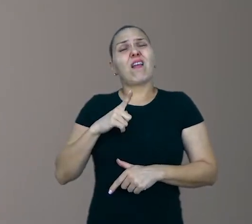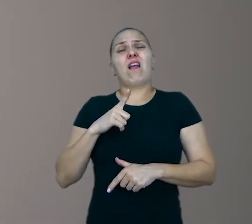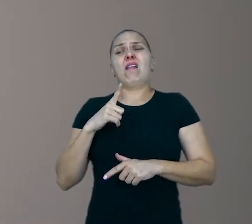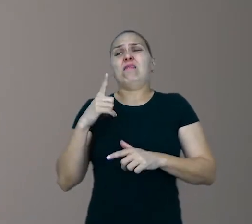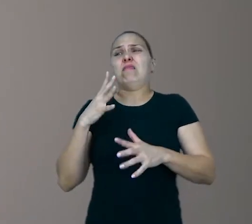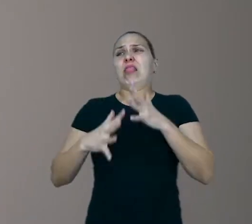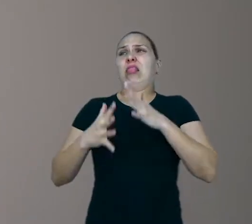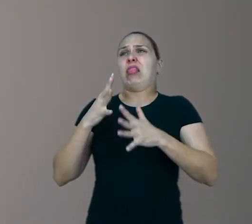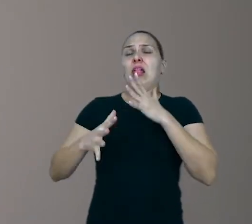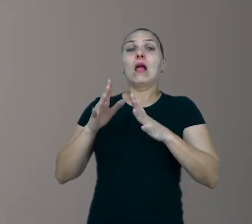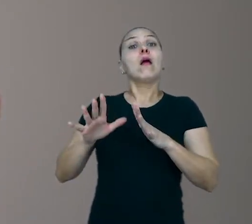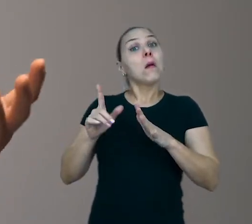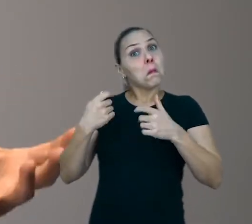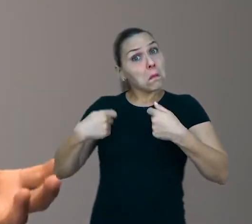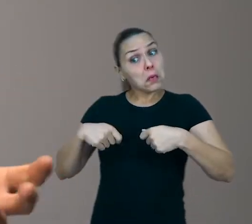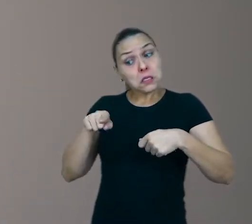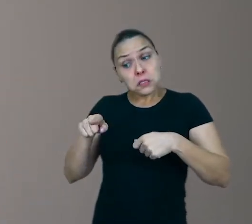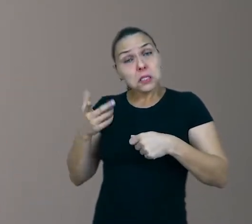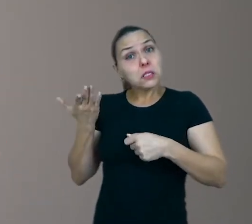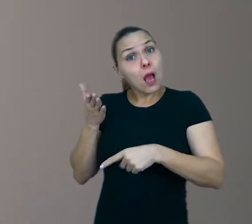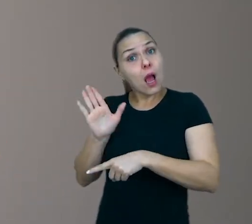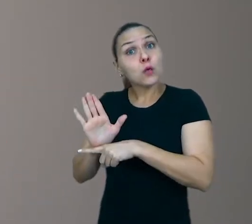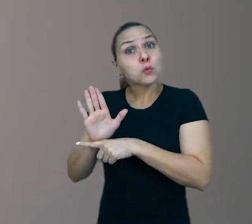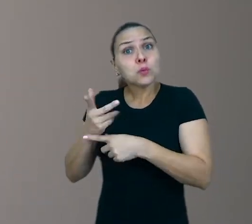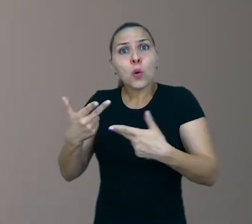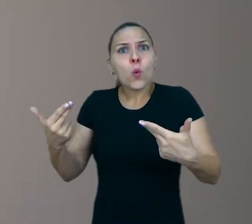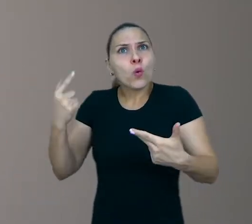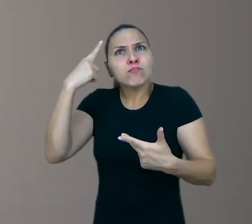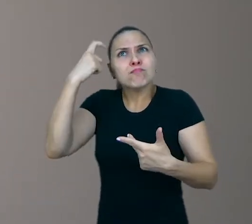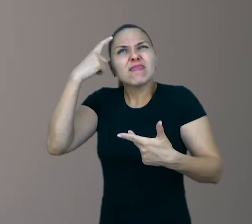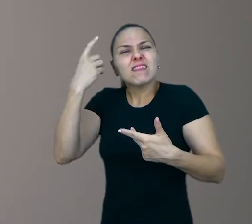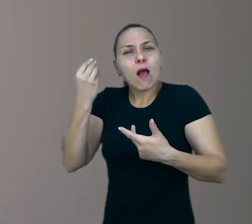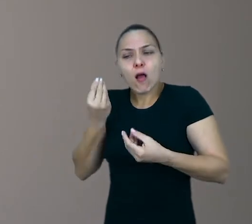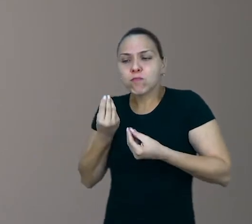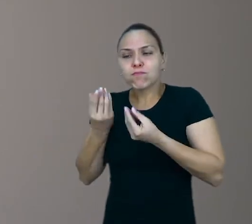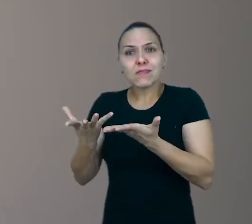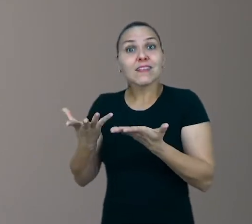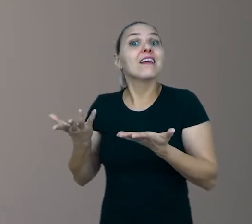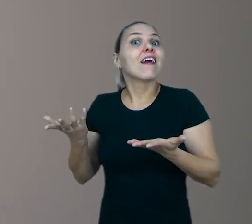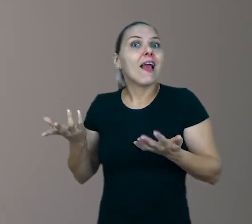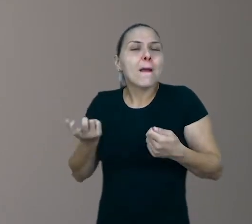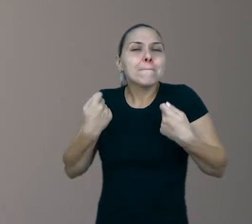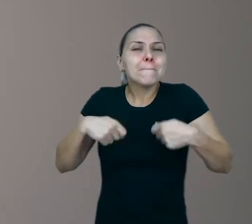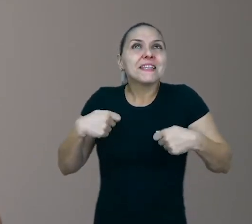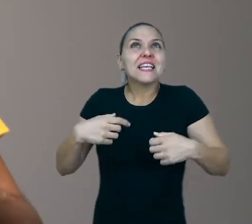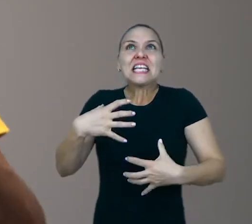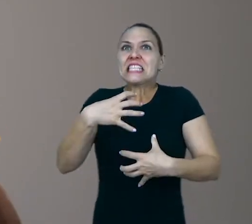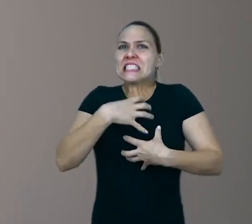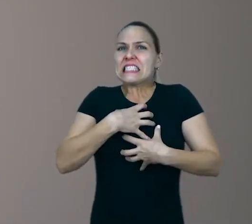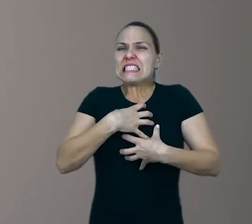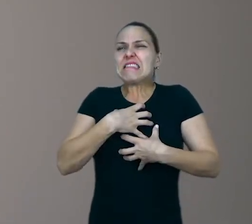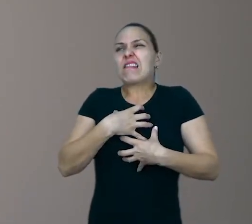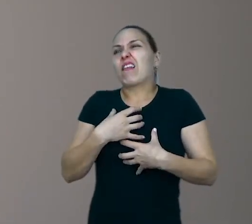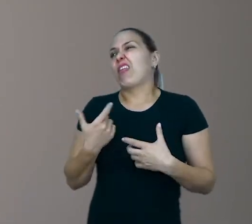pode ser que ela precisa de alguma ajuda para inventar alguma coisa nova. Ela precisa sentir tédio, inquietude.